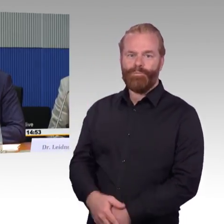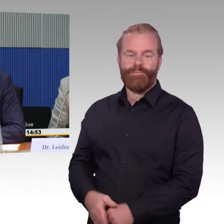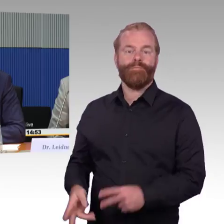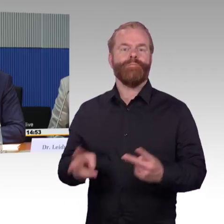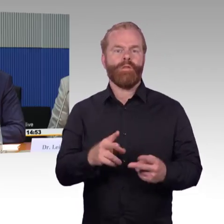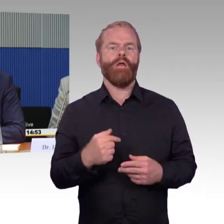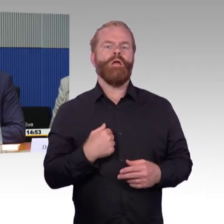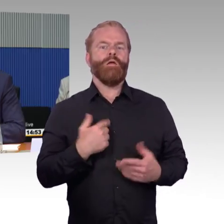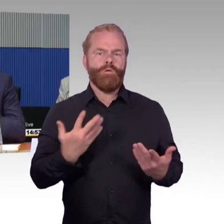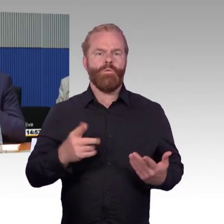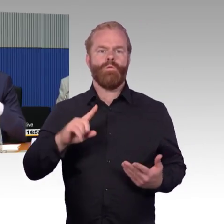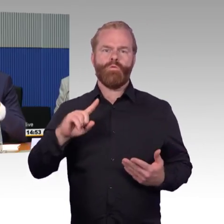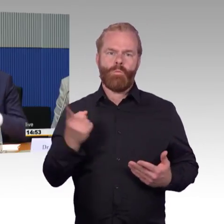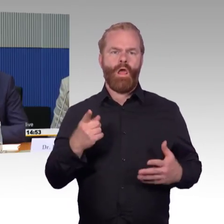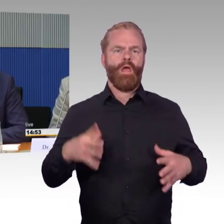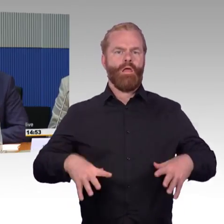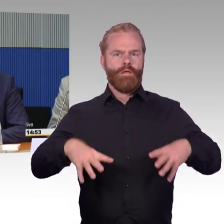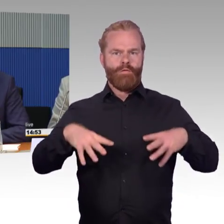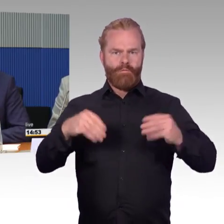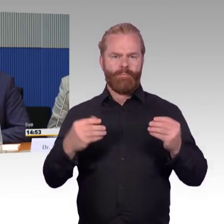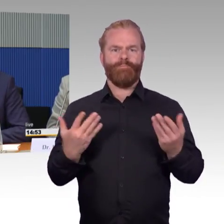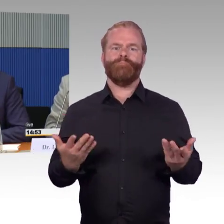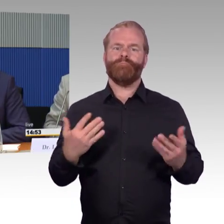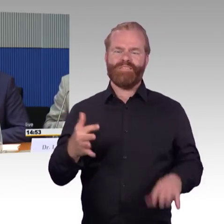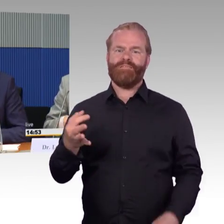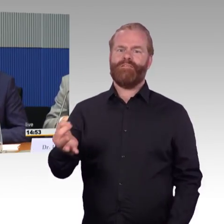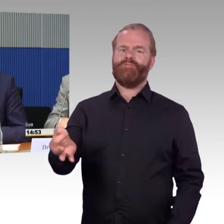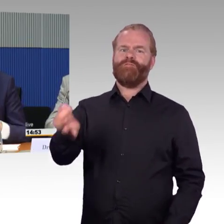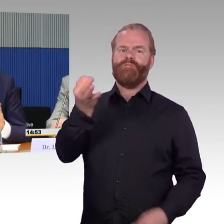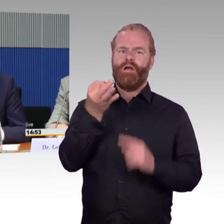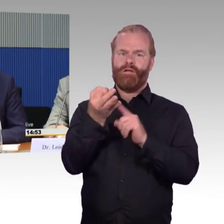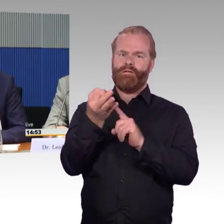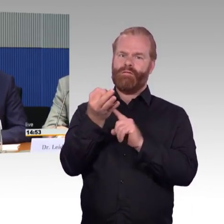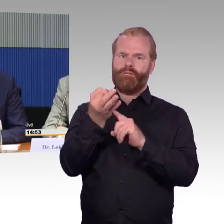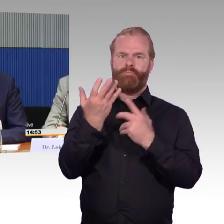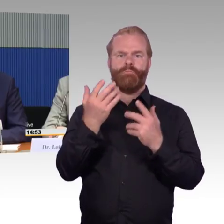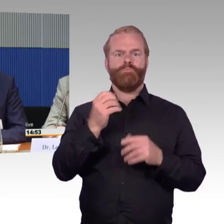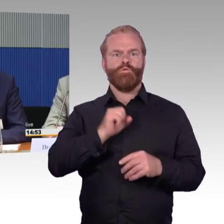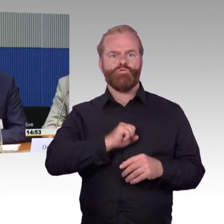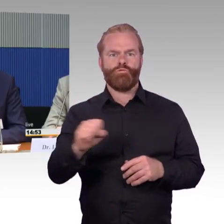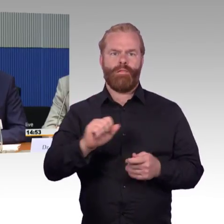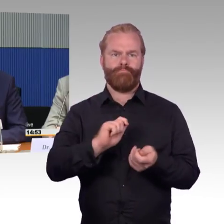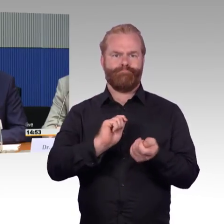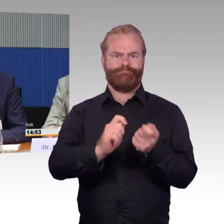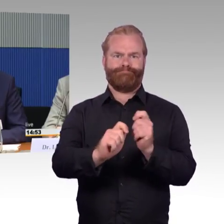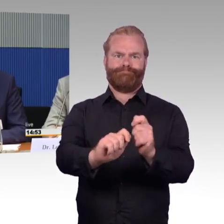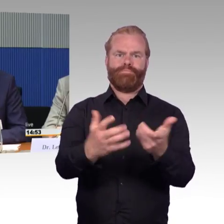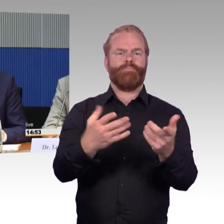und ich glaube auch strategisch gut abgestimmt werden, welche Maßnahmen man angehen möchte und wie man sie angeht, damit das auch ein